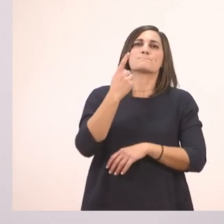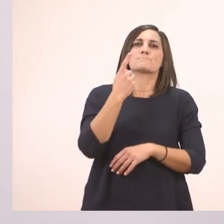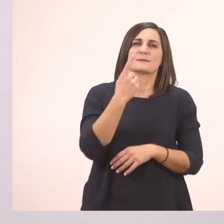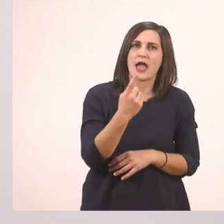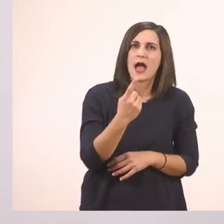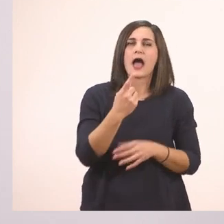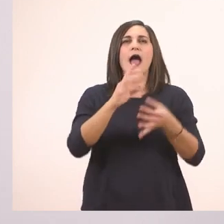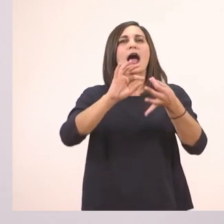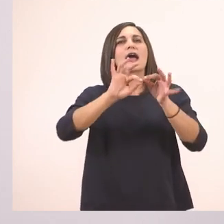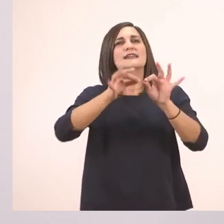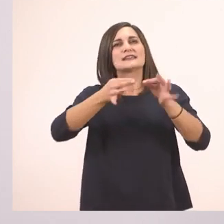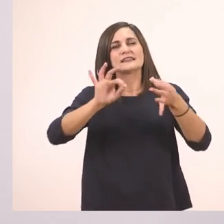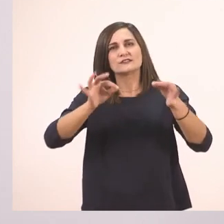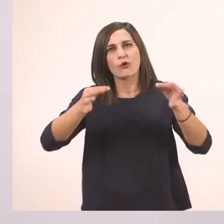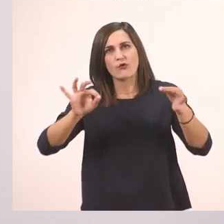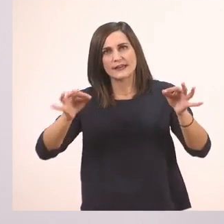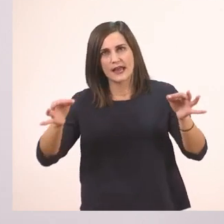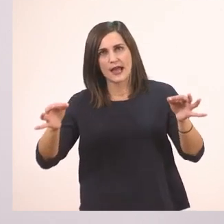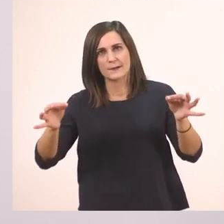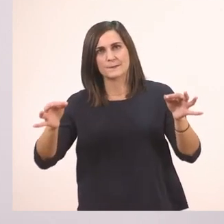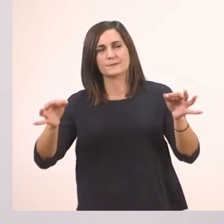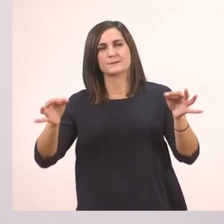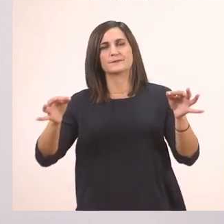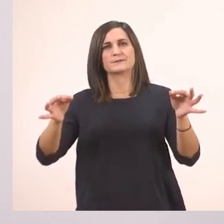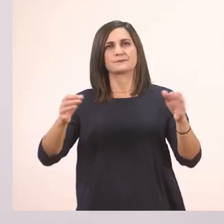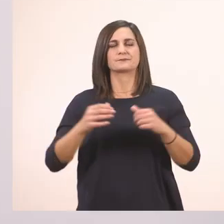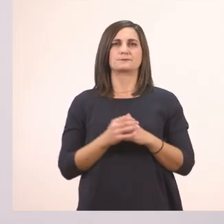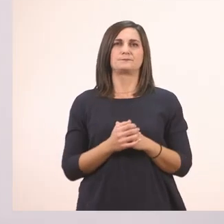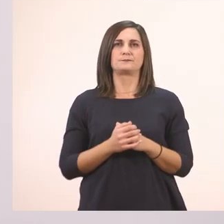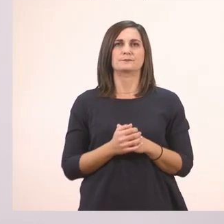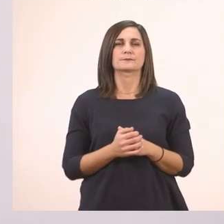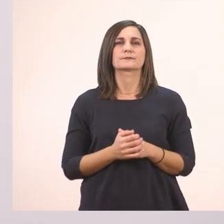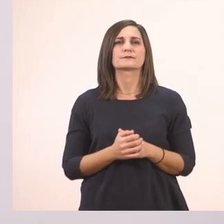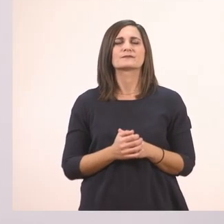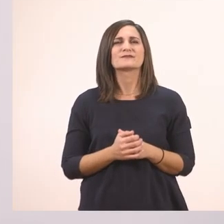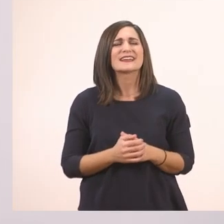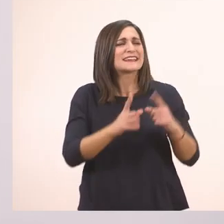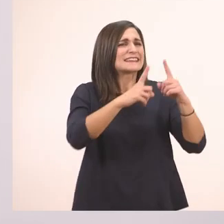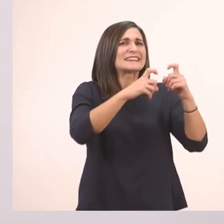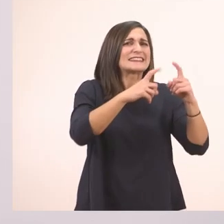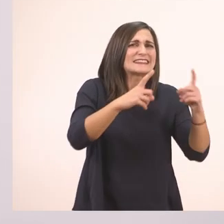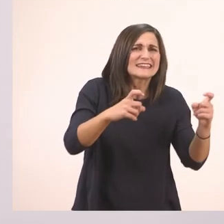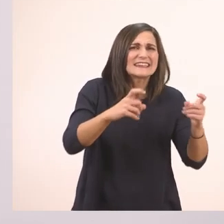ιστορία. Τι ιστορία,